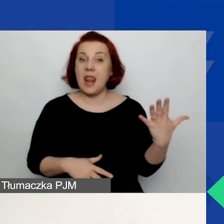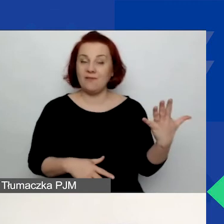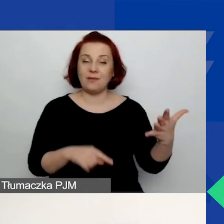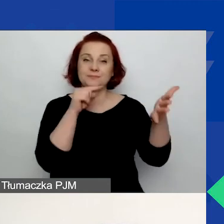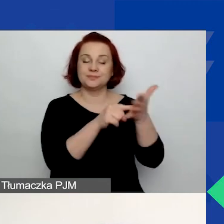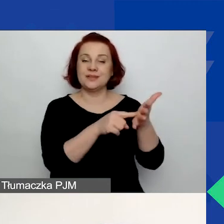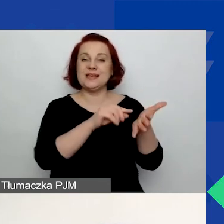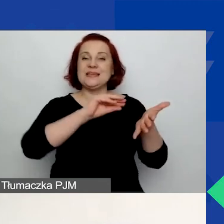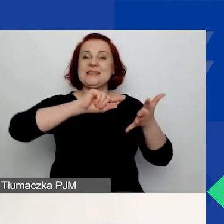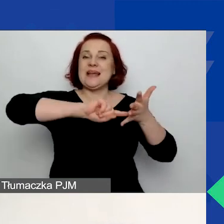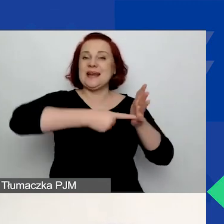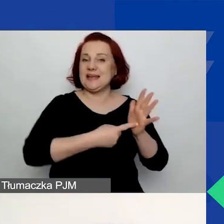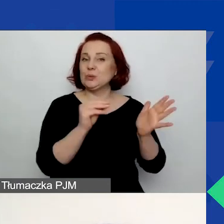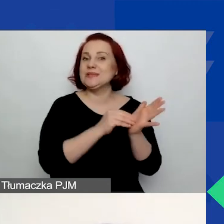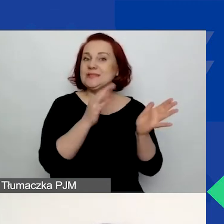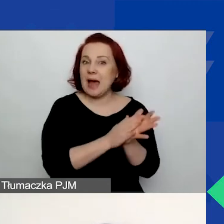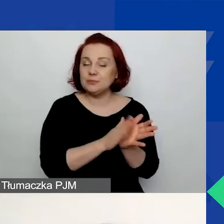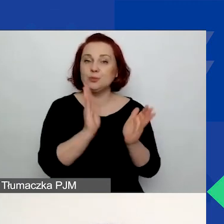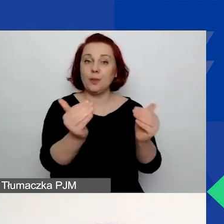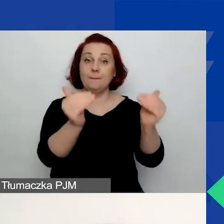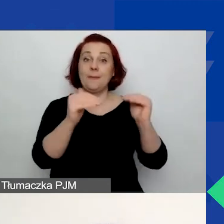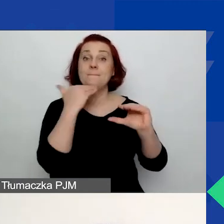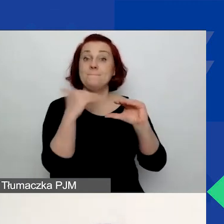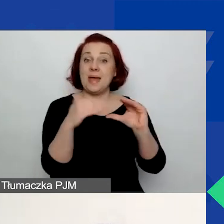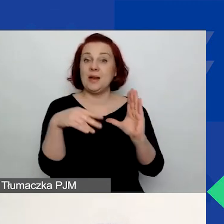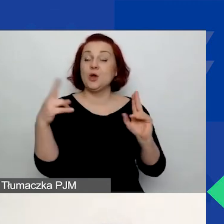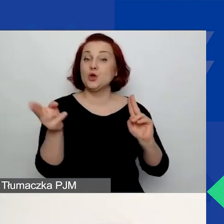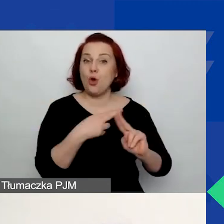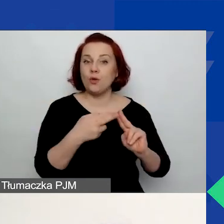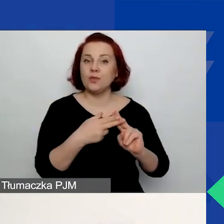Pod nim znajduje się mail kontaktowy. W razie problemów technicznych